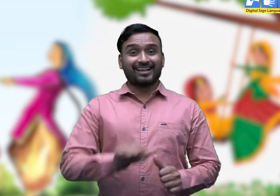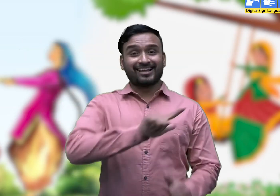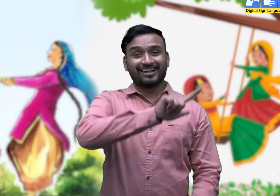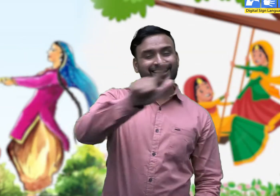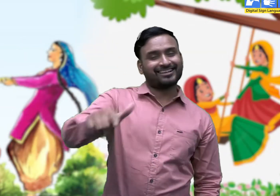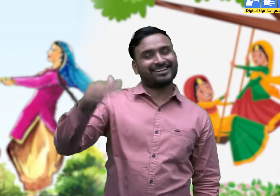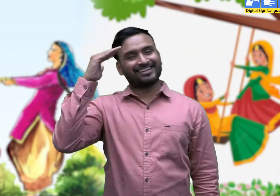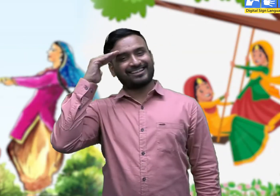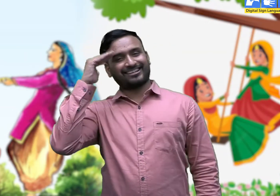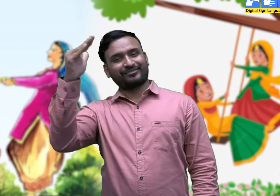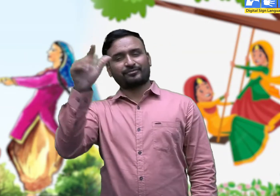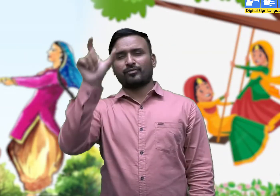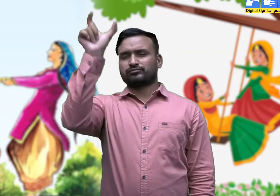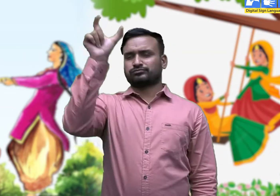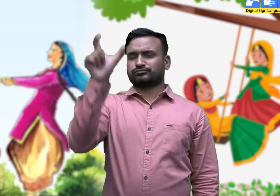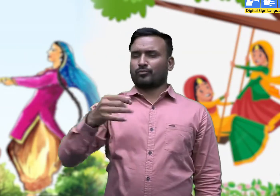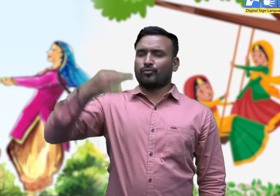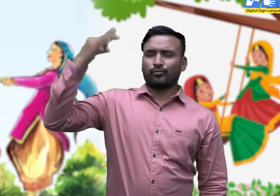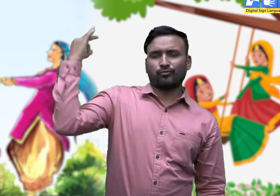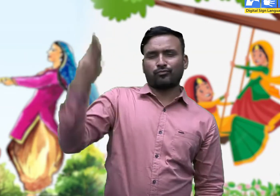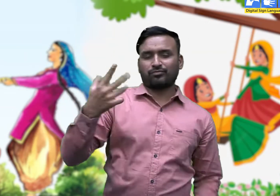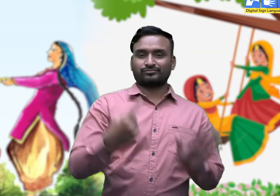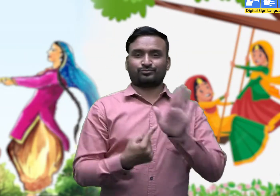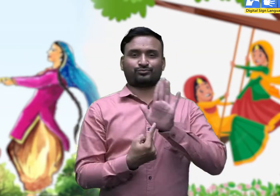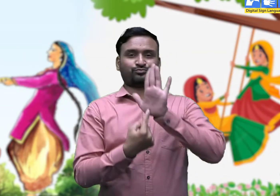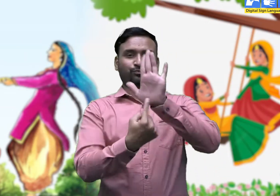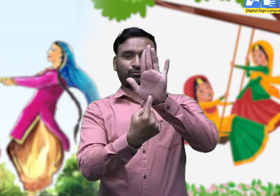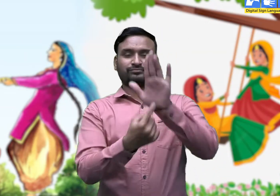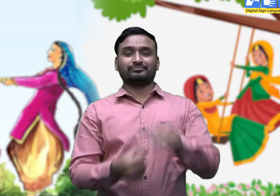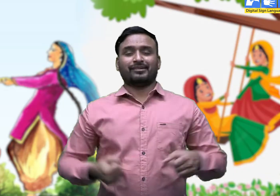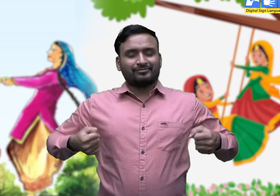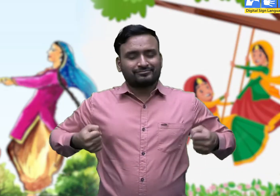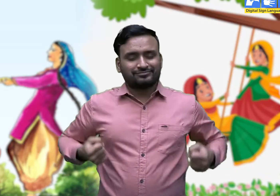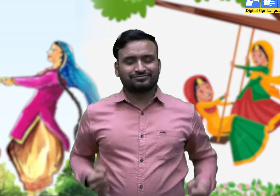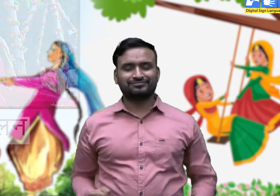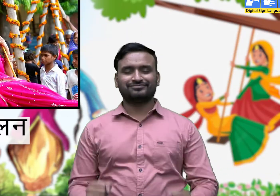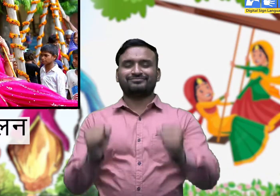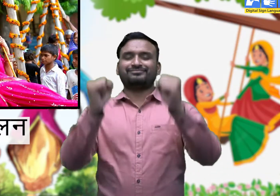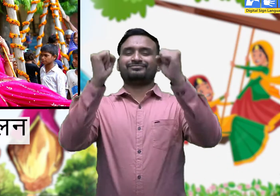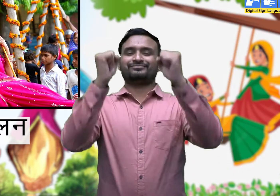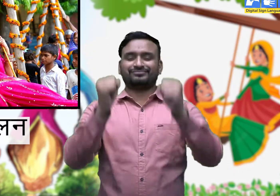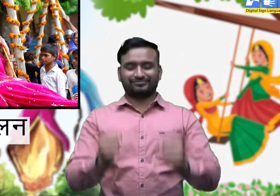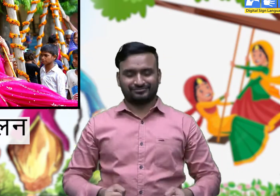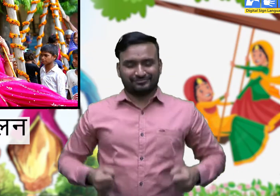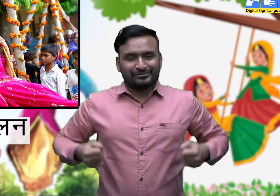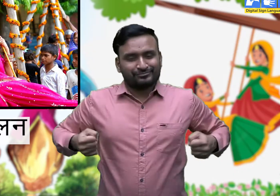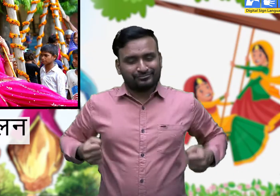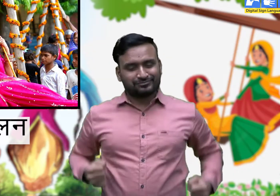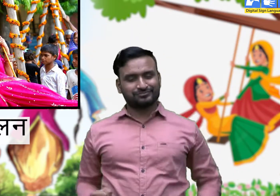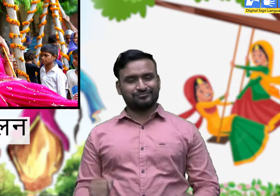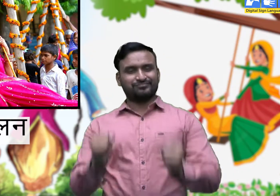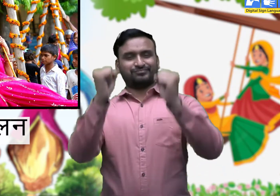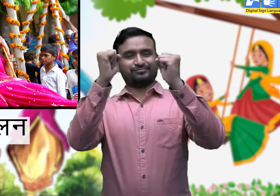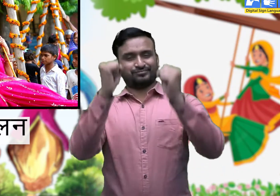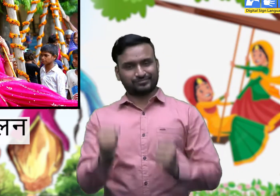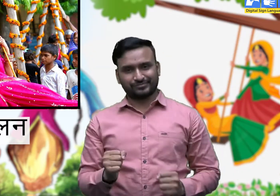सभी को हेलो ! आज हम कुछ शब्दों के अर्थ जानेंगे। 1. झूलन